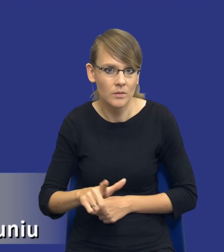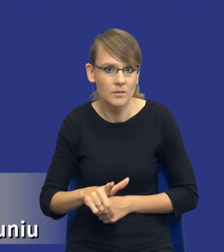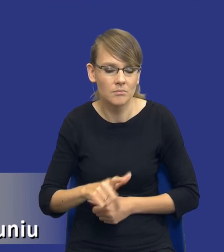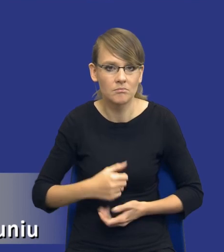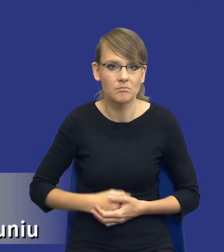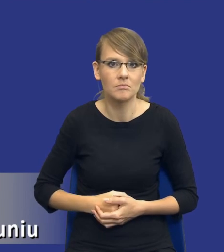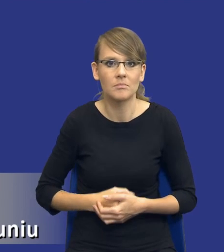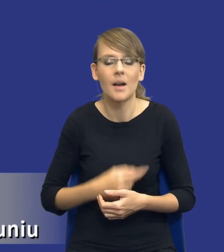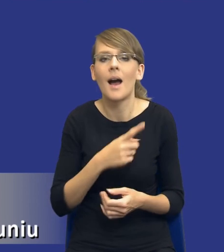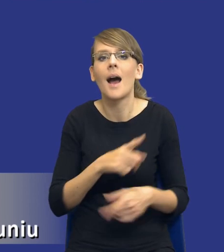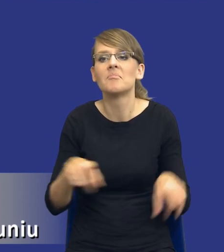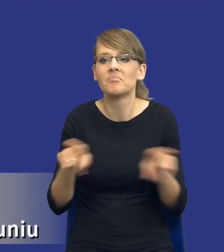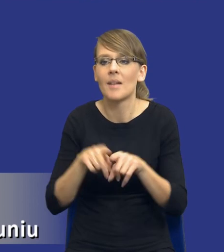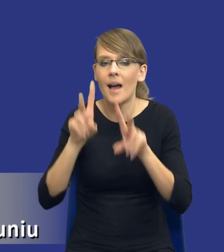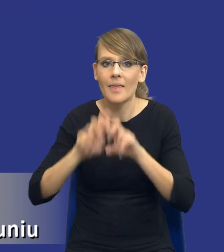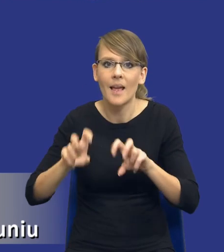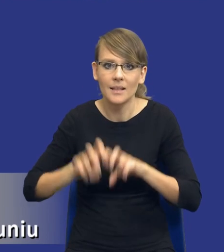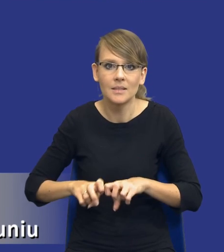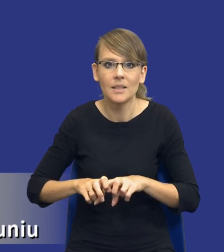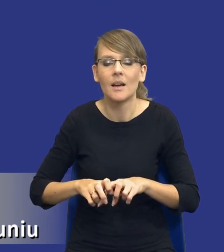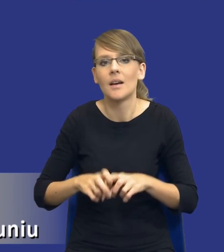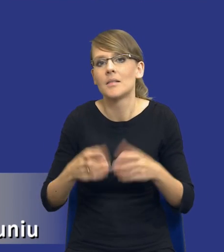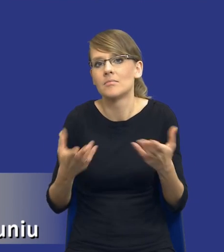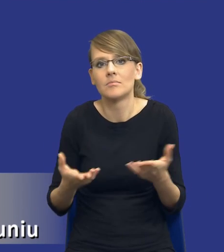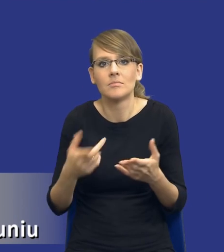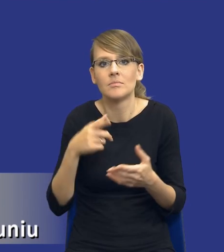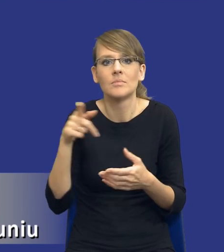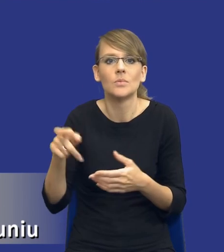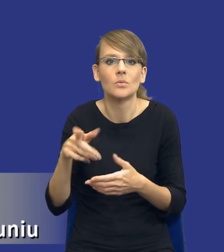taką samą analizę mielibyśmy wykonywać w postępowaniu o wartości np.